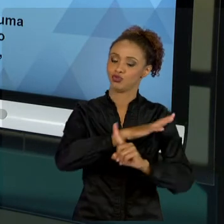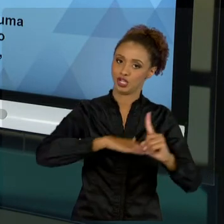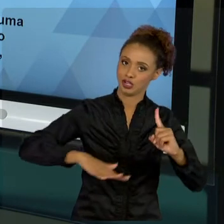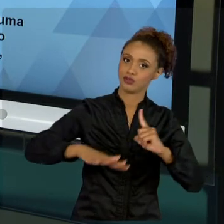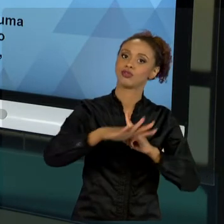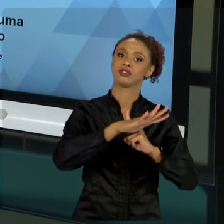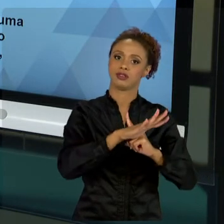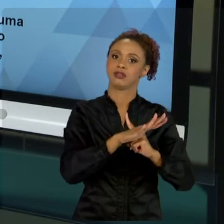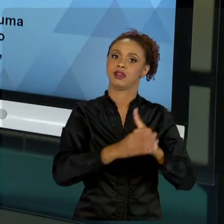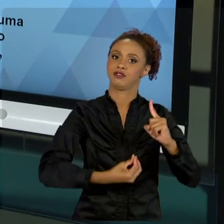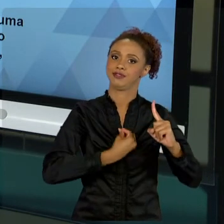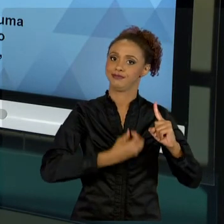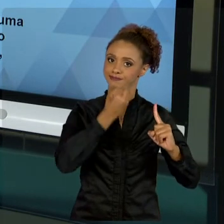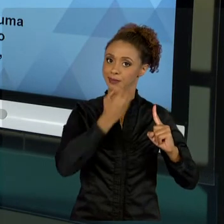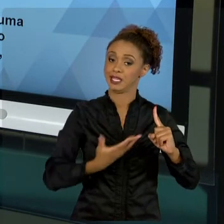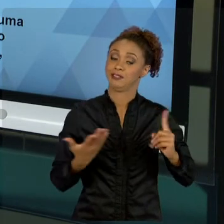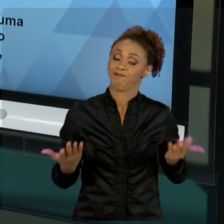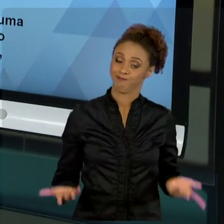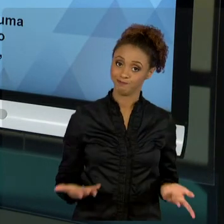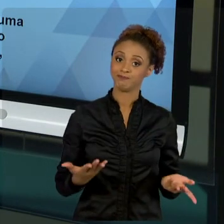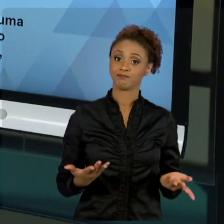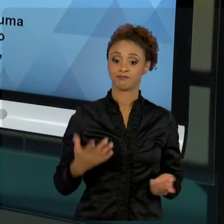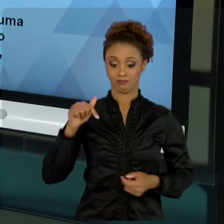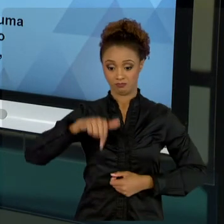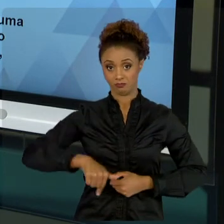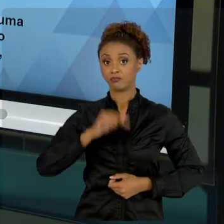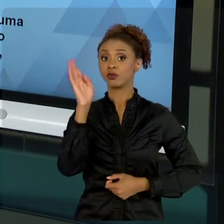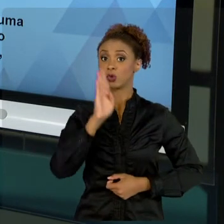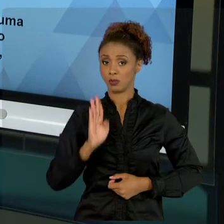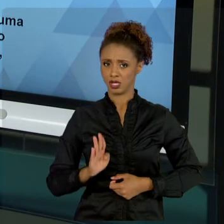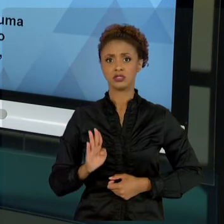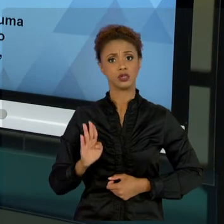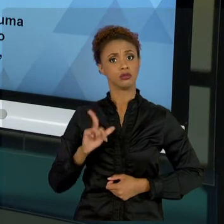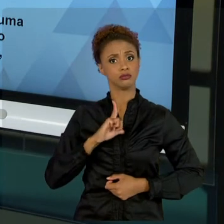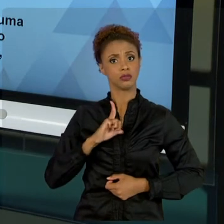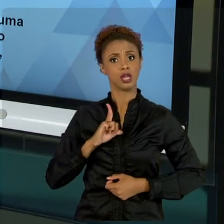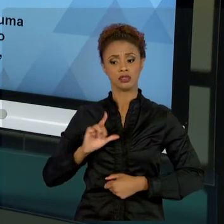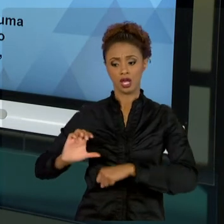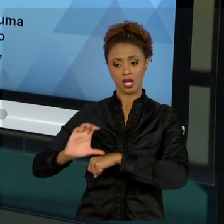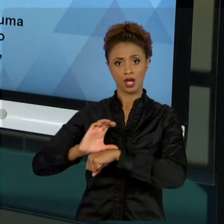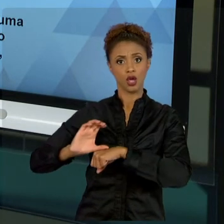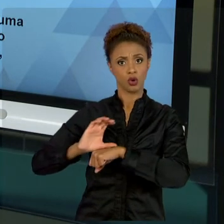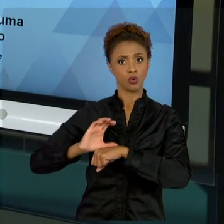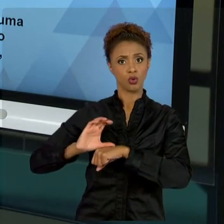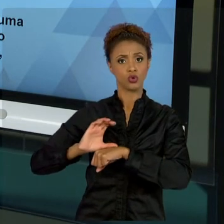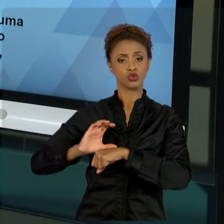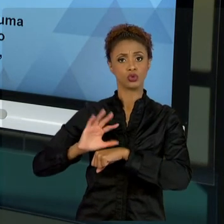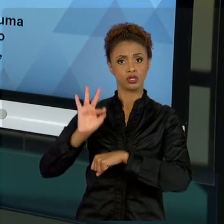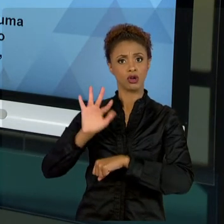BRASIL PREVÊ NA PRÓPRIA CONSTITUIÇÃO A BUSCA DO BEM-ESTAR SOCIAL. E, PARA TANTO, INCLUI POLÍTICAS